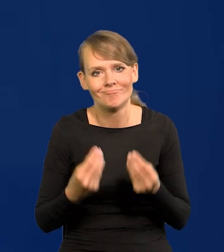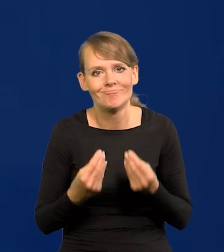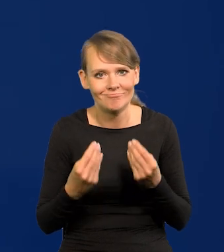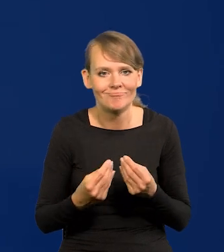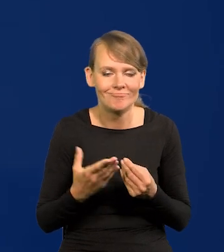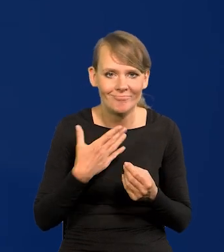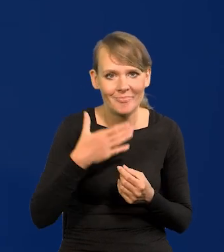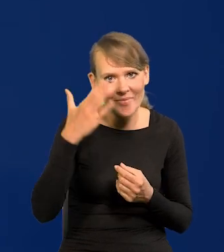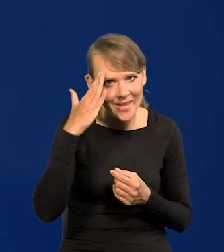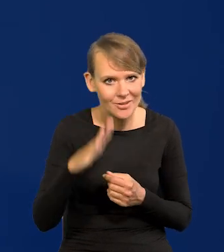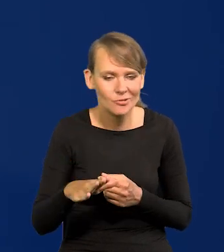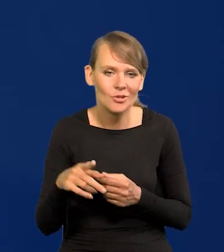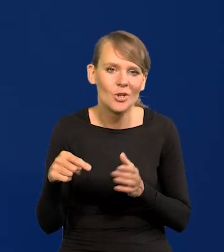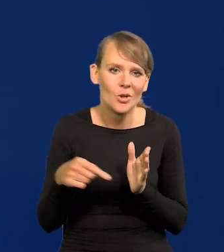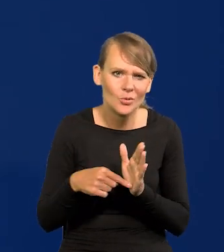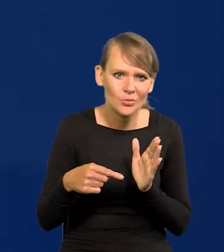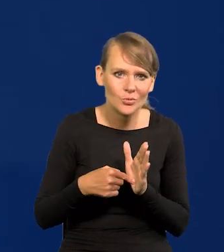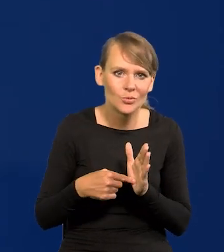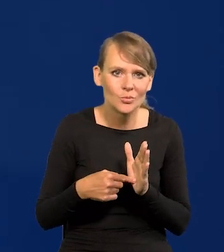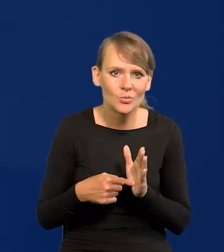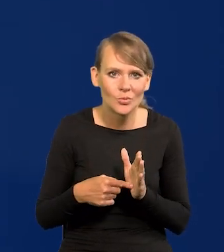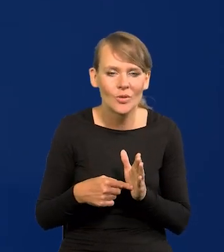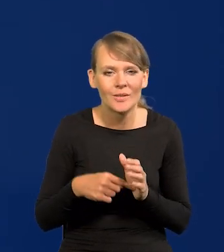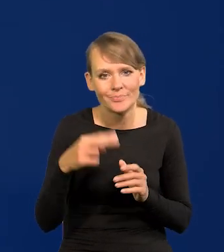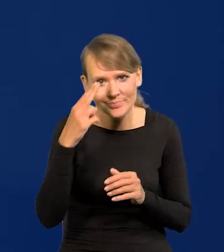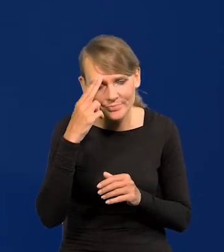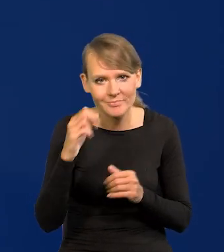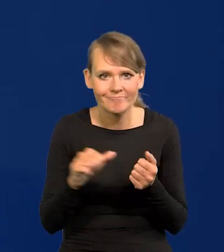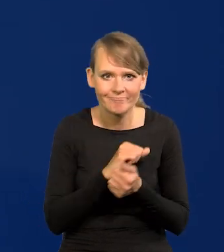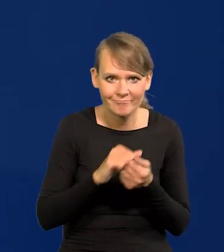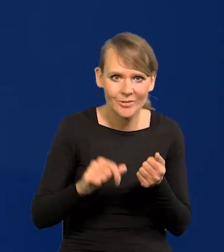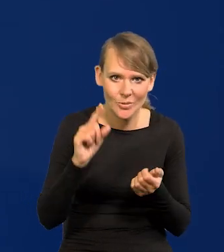że się z tą zmorą już uporamy blisko.